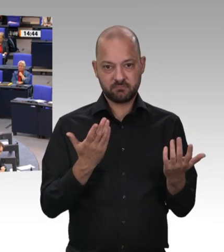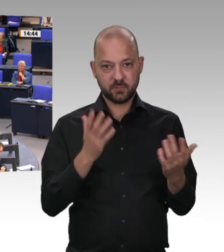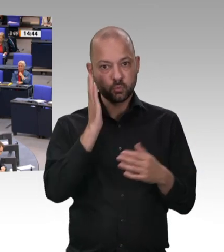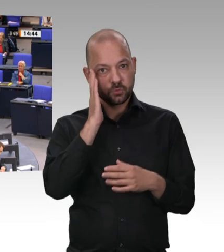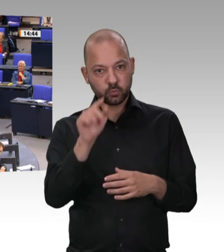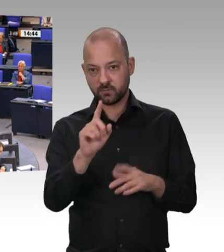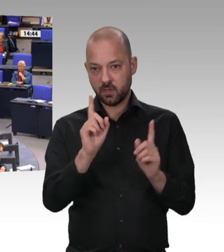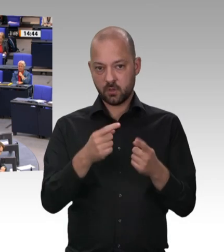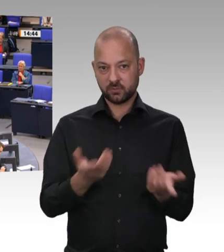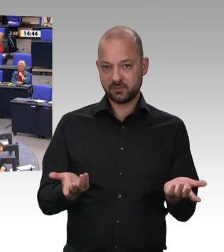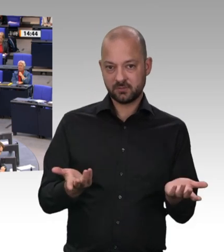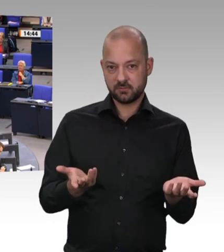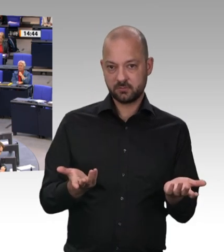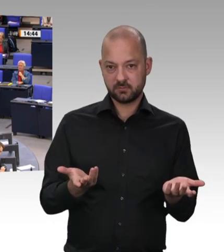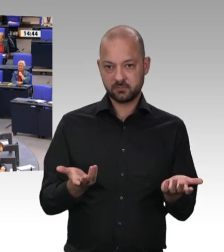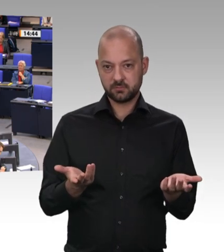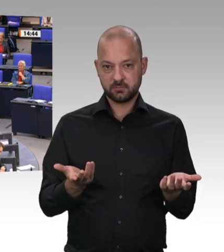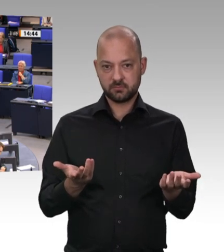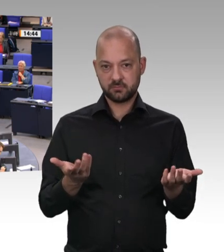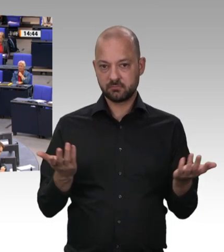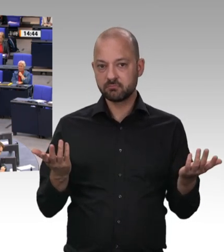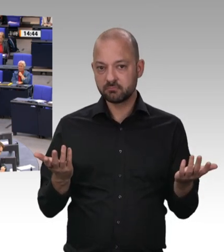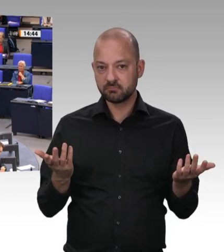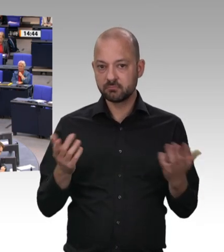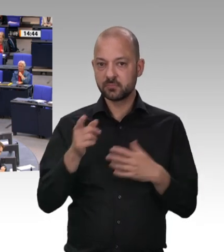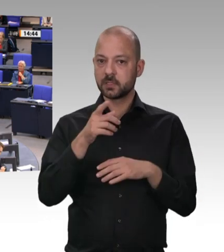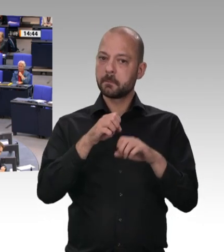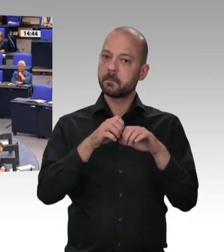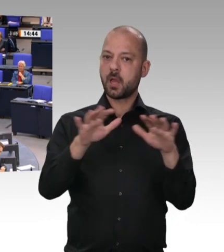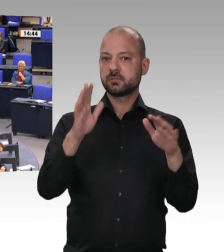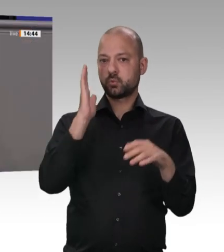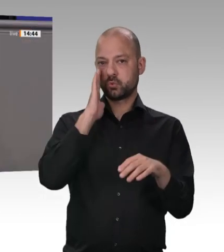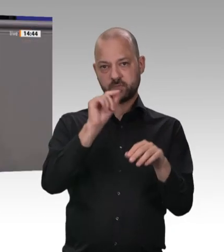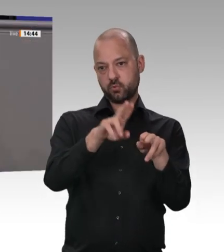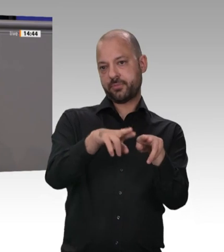müssen wir in der Bundesrepublik Deutschland aufräumen. Arbeitsminister Heil hat klar